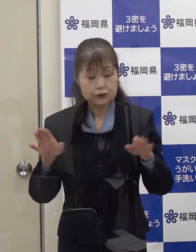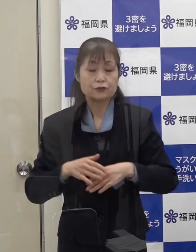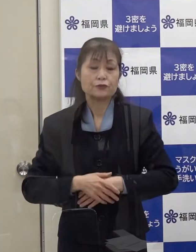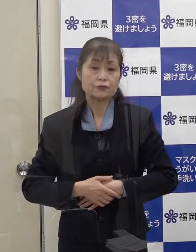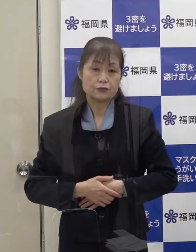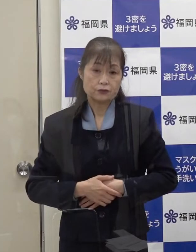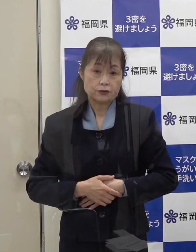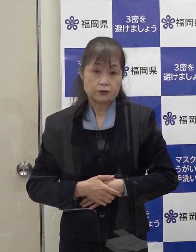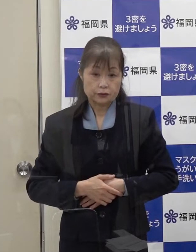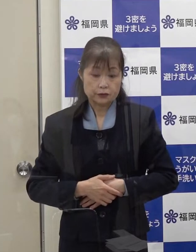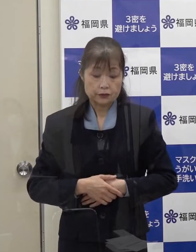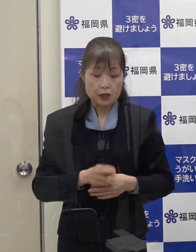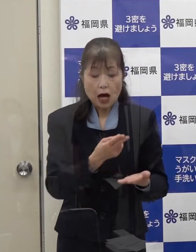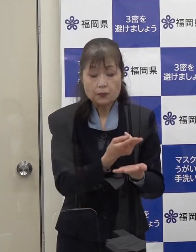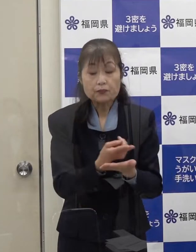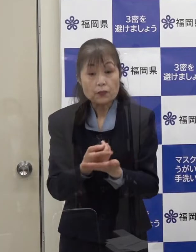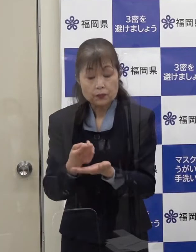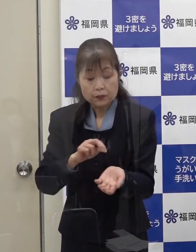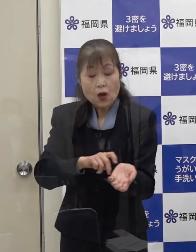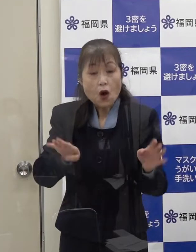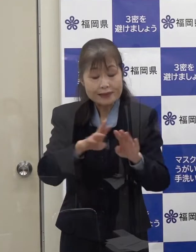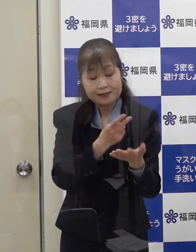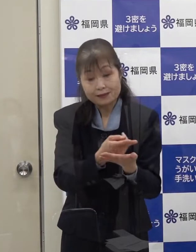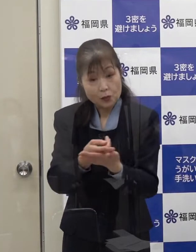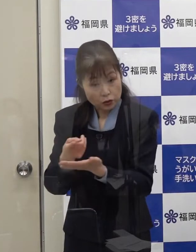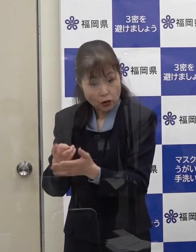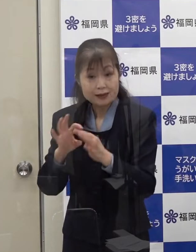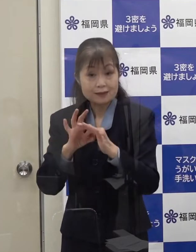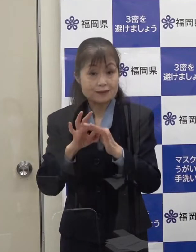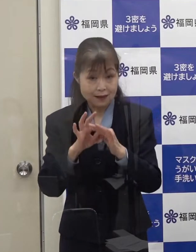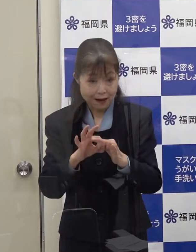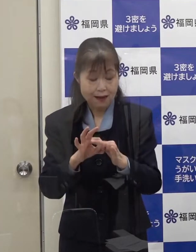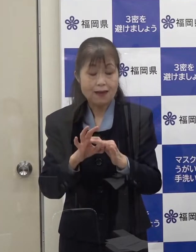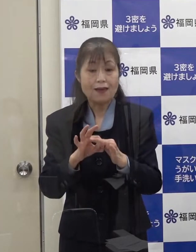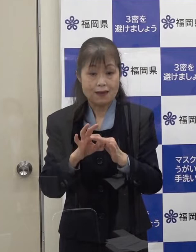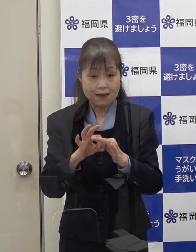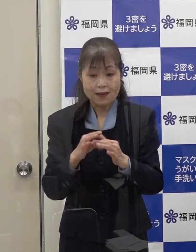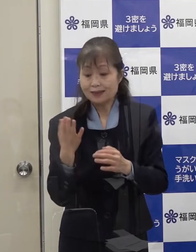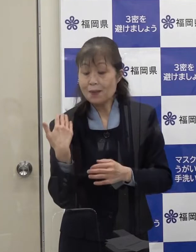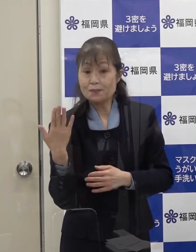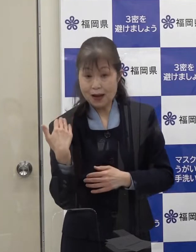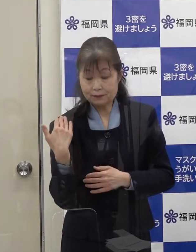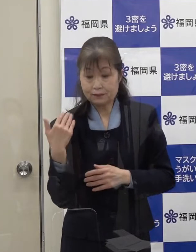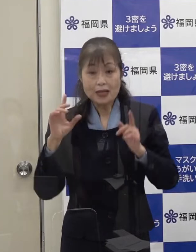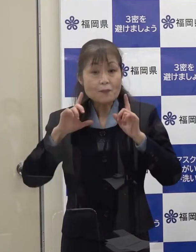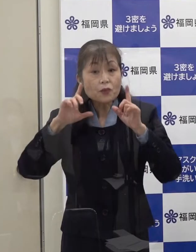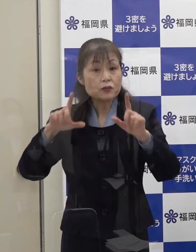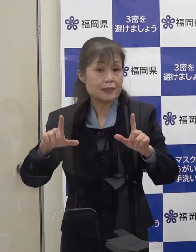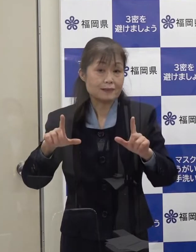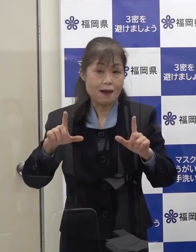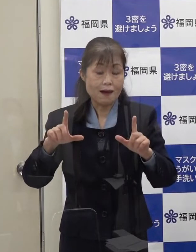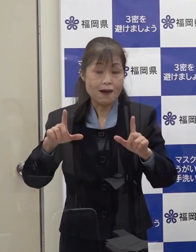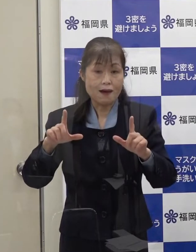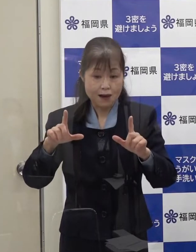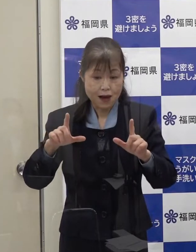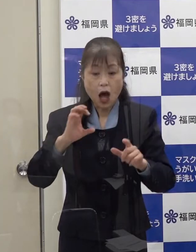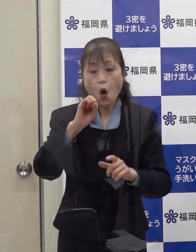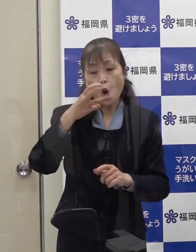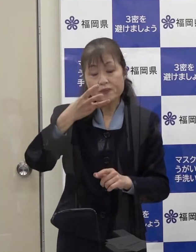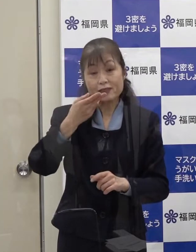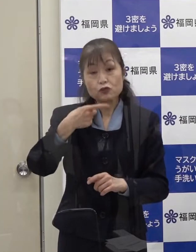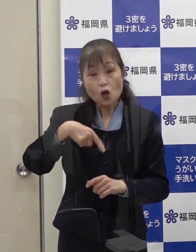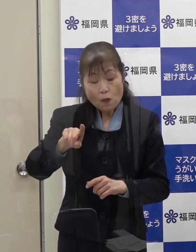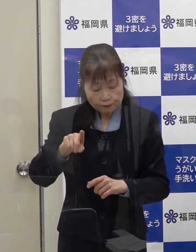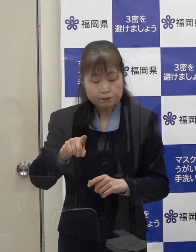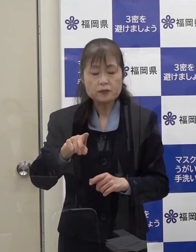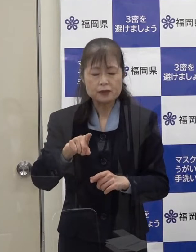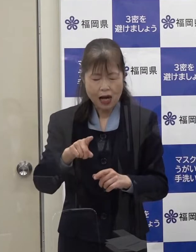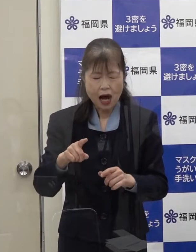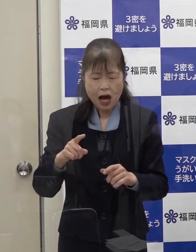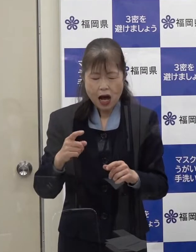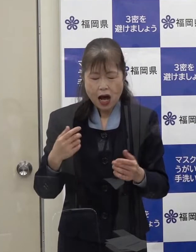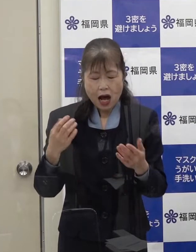病床体制について 先般発表しましたが オミクロン株の強い感染力を踏まえ